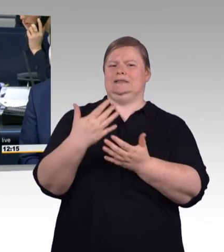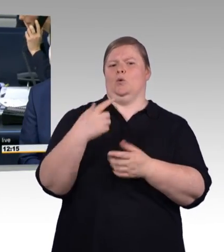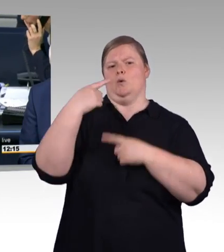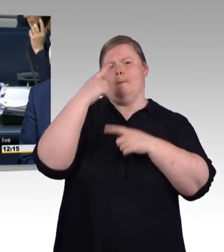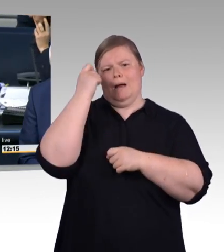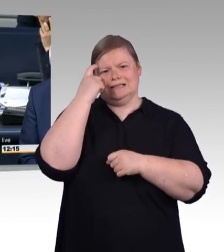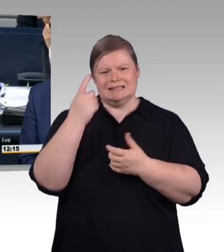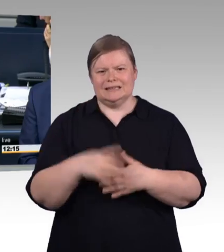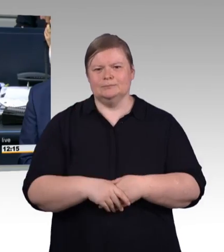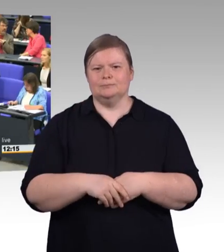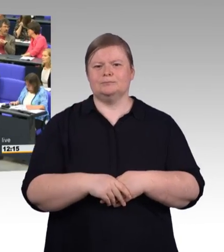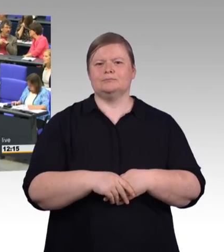Oliver Kaczmarek SPD-Fraktion.